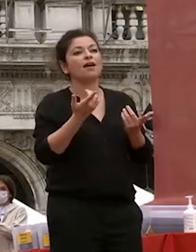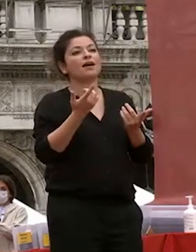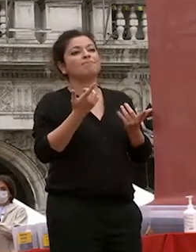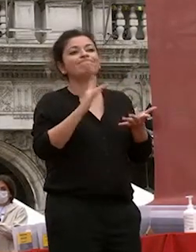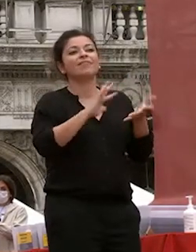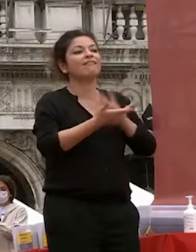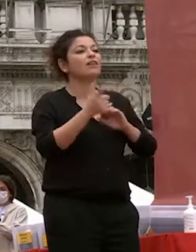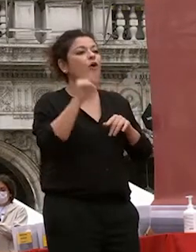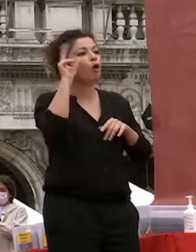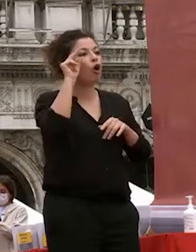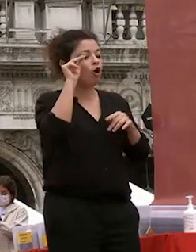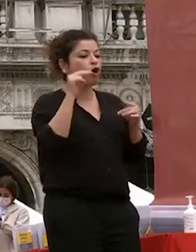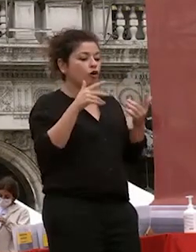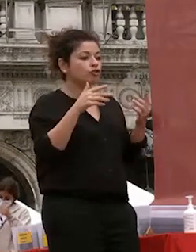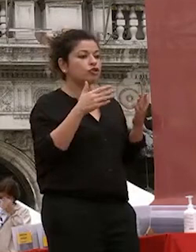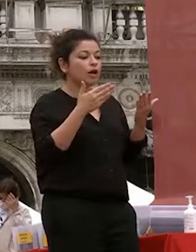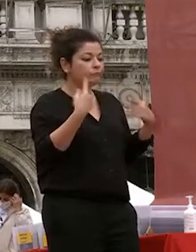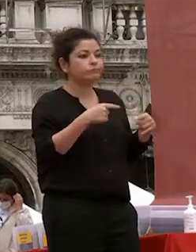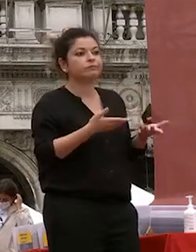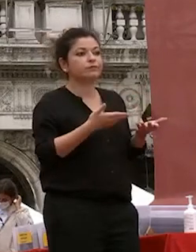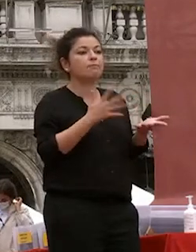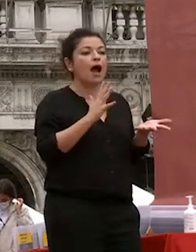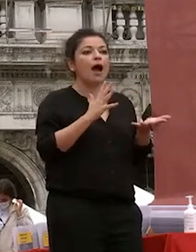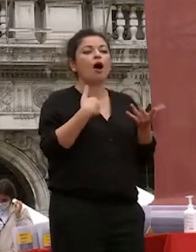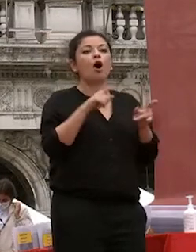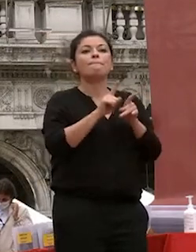autoreferenziale senza una scarsa capacità di guardare al mondo esterno